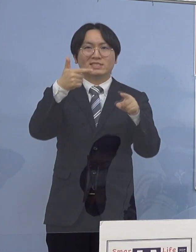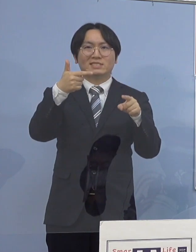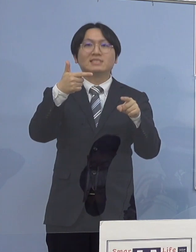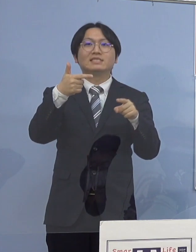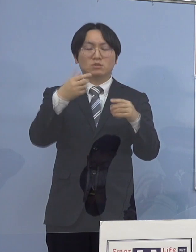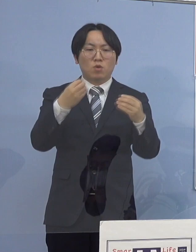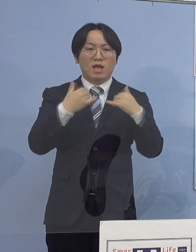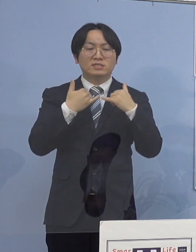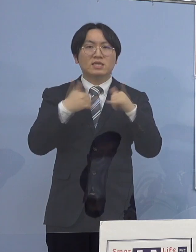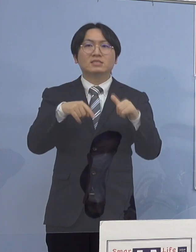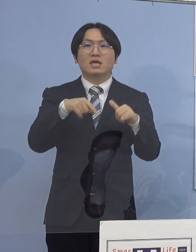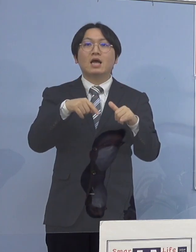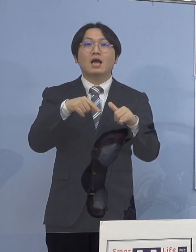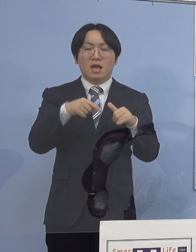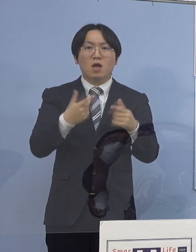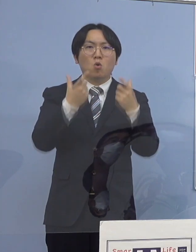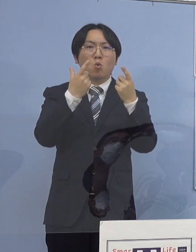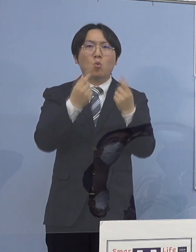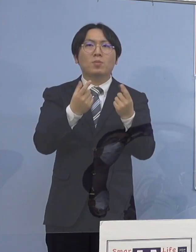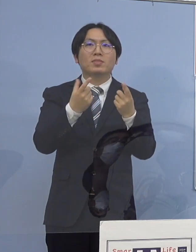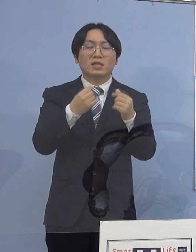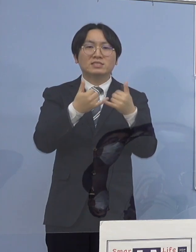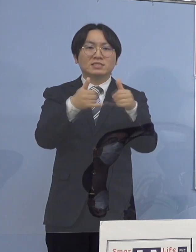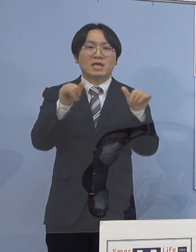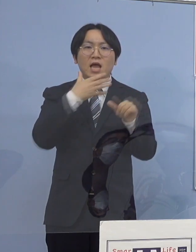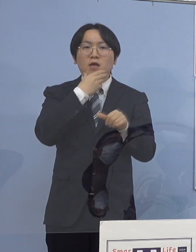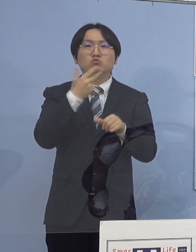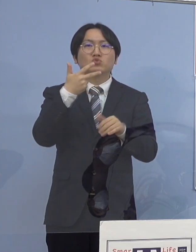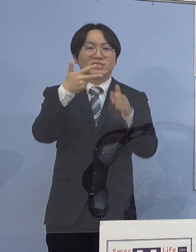一つの社会福祉施設において確認され